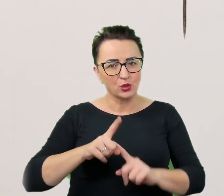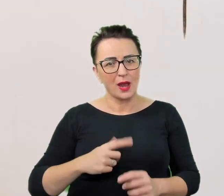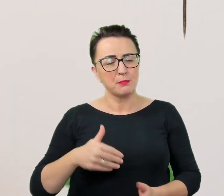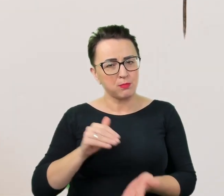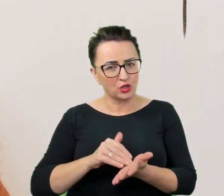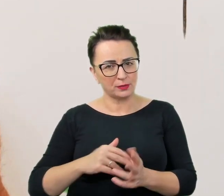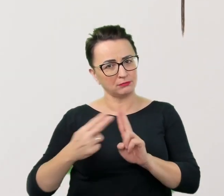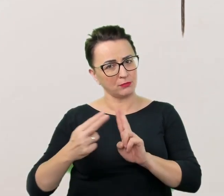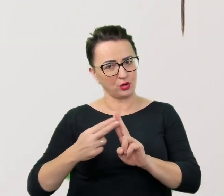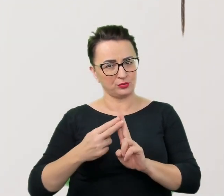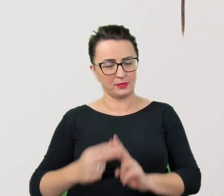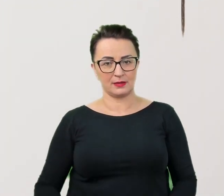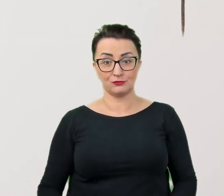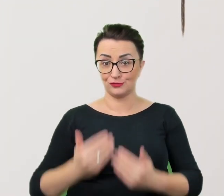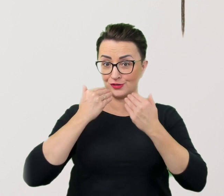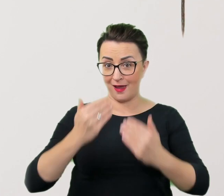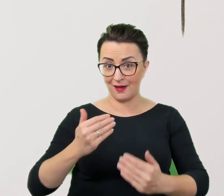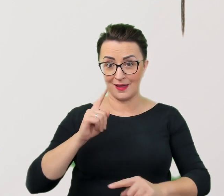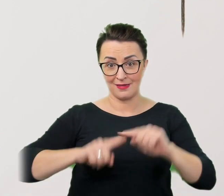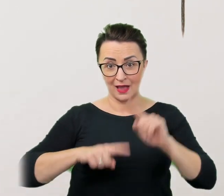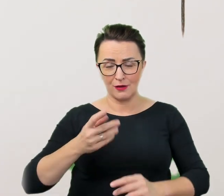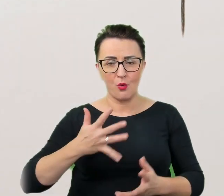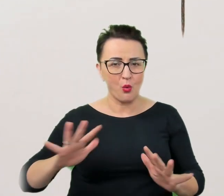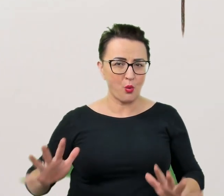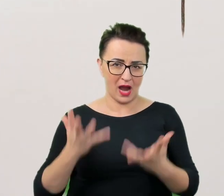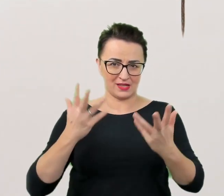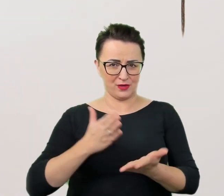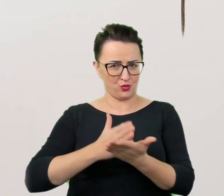Dzięki temu o wiele łatwiej będzie uwierzyć w dobre intencje mówiącego,